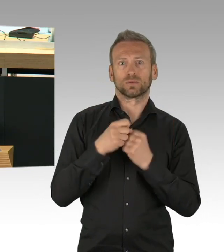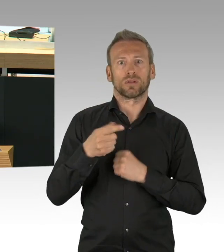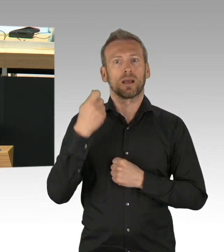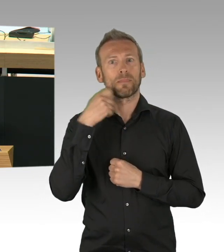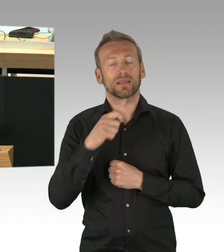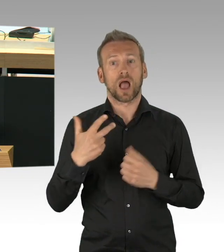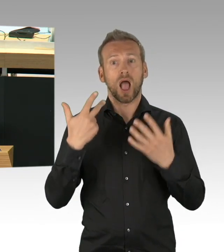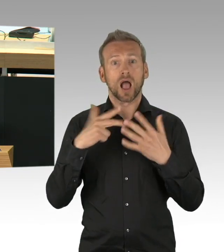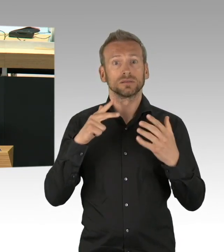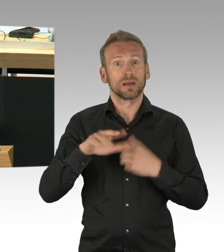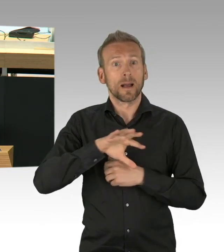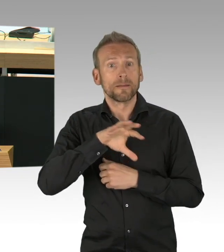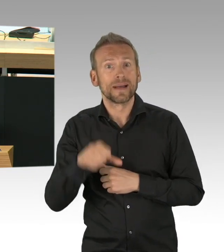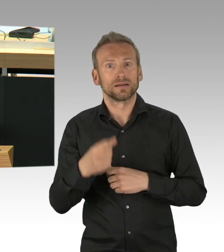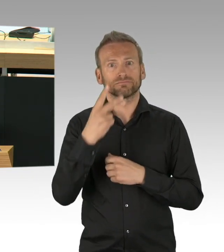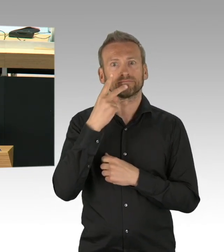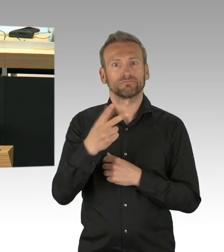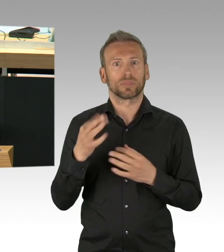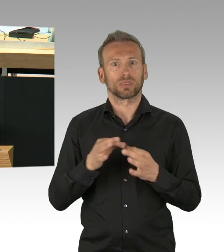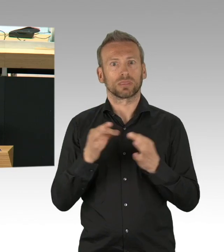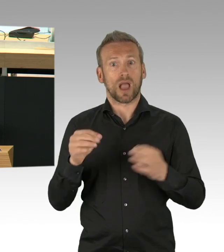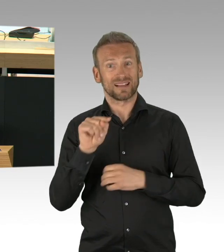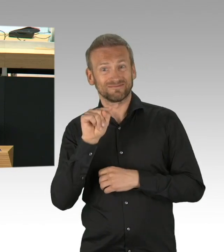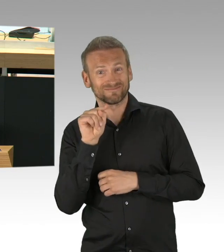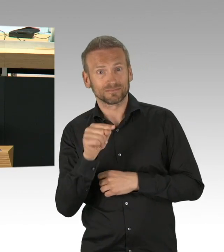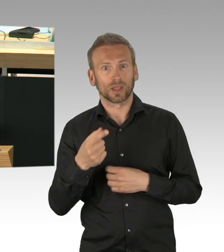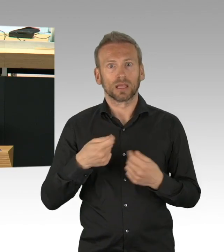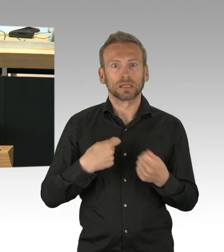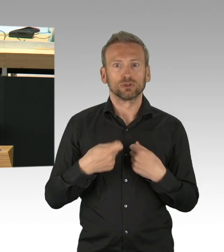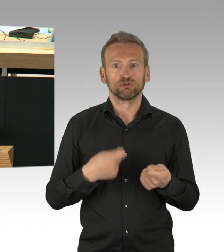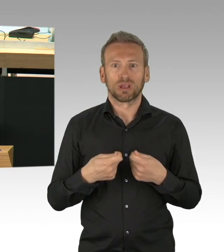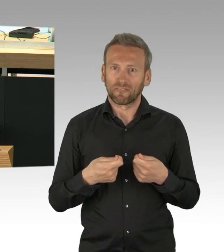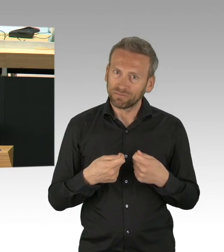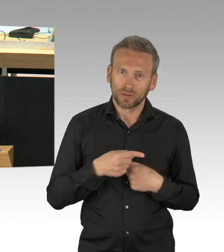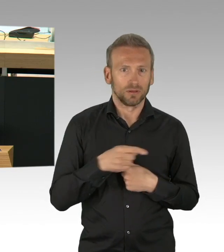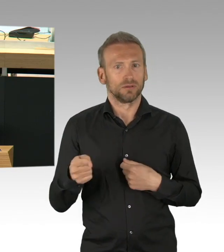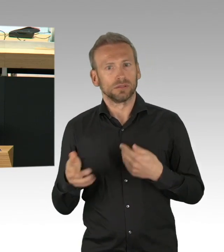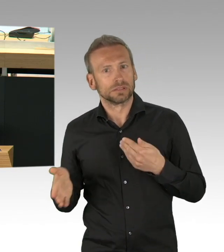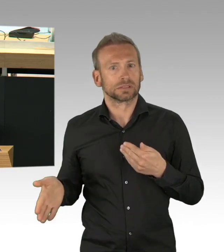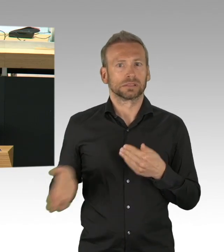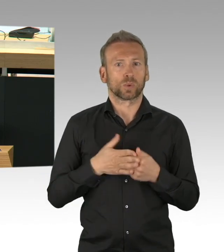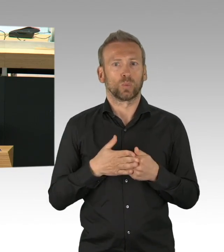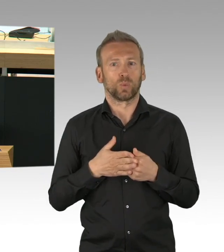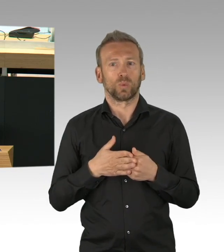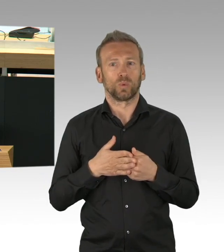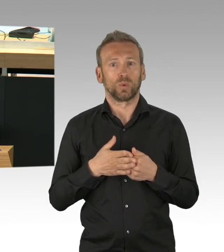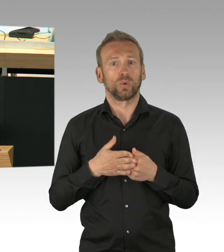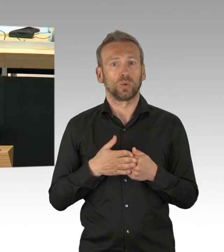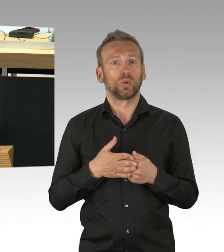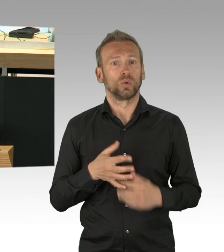Man muss leider sagen, wie es ist, hätte der Senat eine Maskenpflicht in Geschäften schon bereits vor 2 Monaten verfügt,